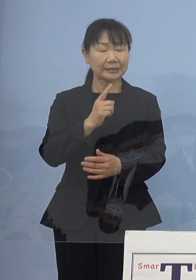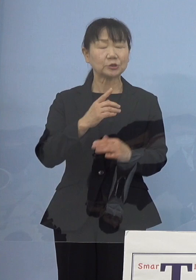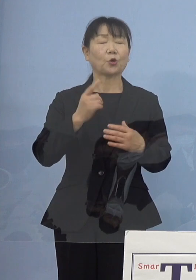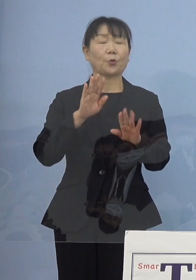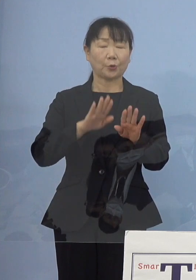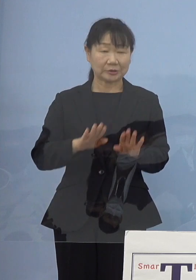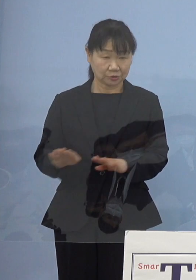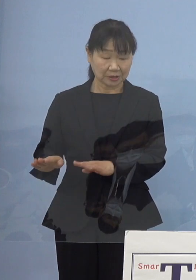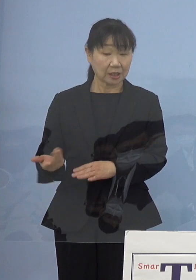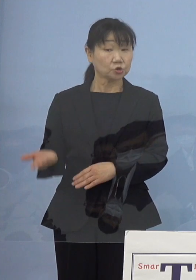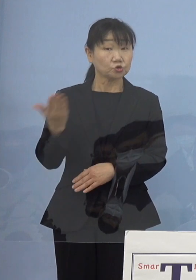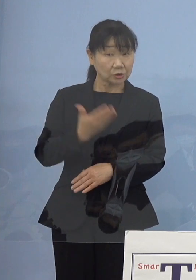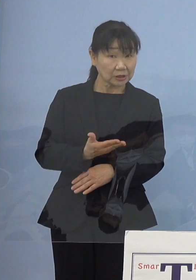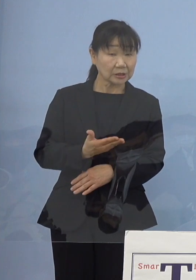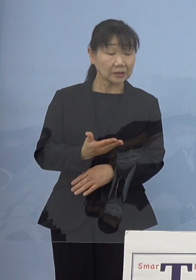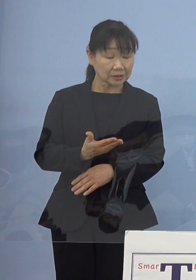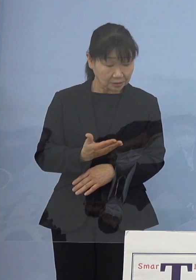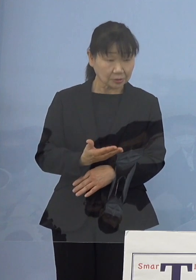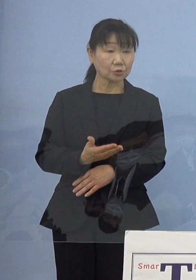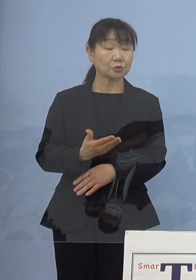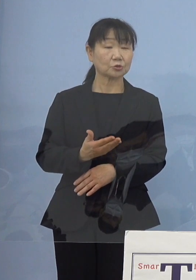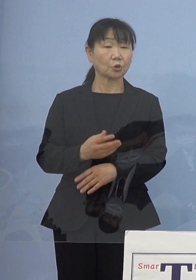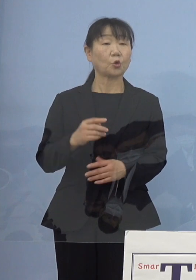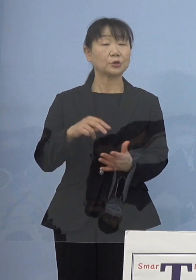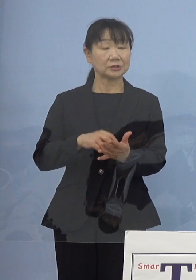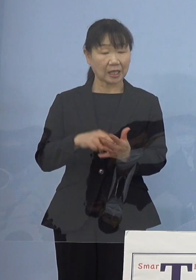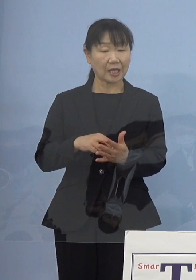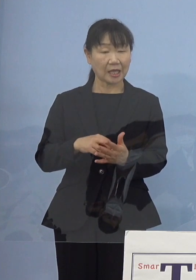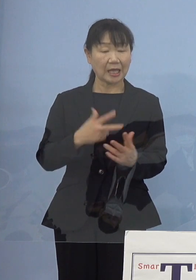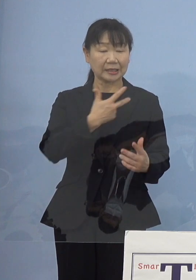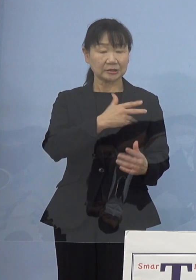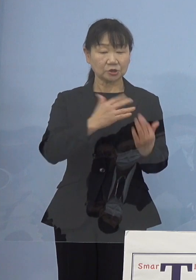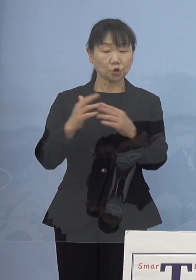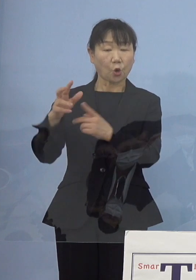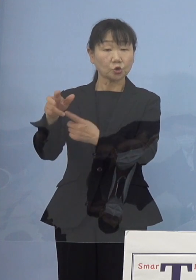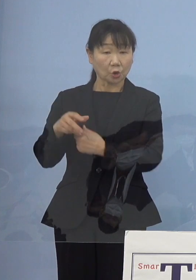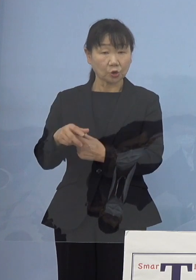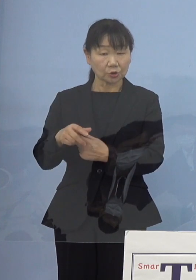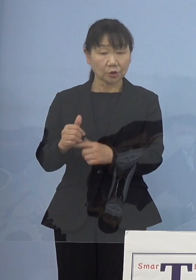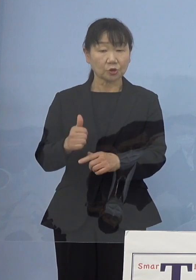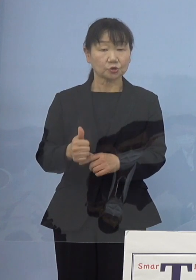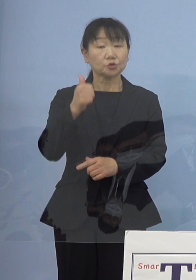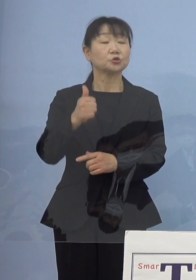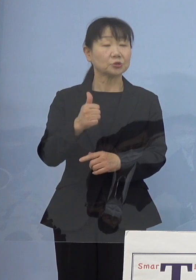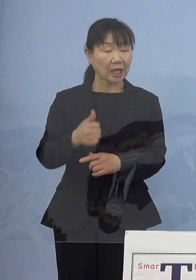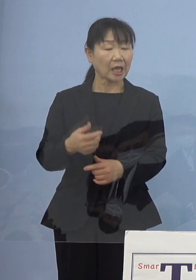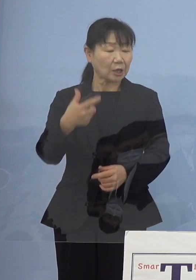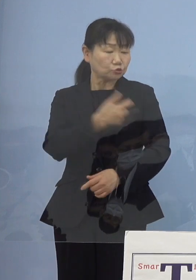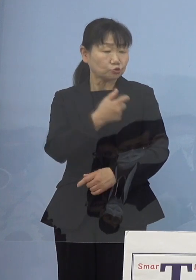もちろんまだワクチンを 市町村主体のところで打っていく そういう方々もおられるんですが